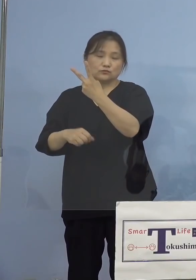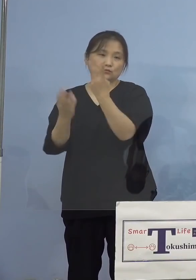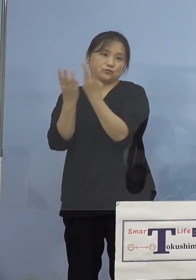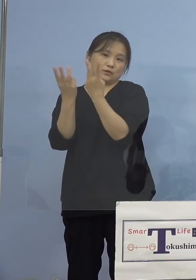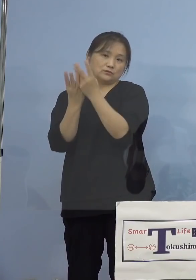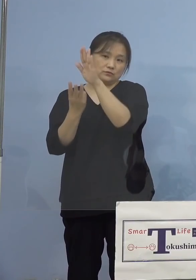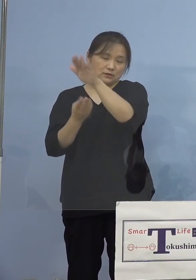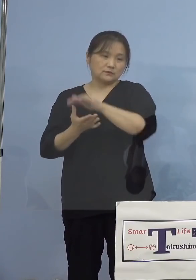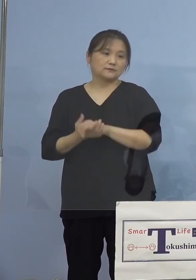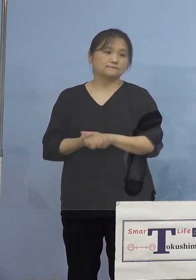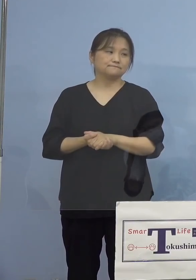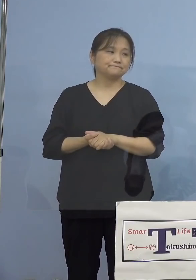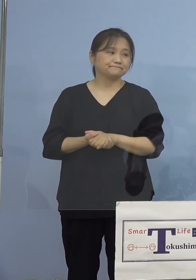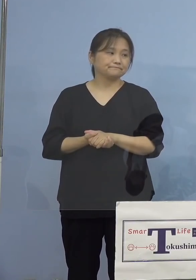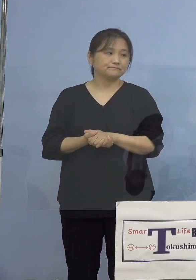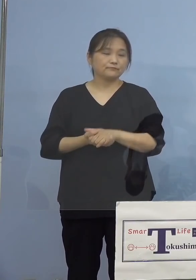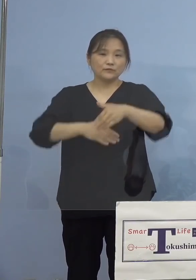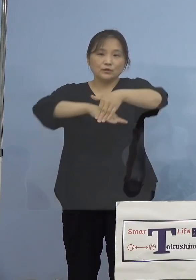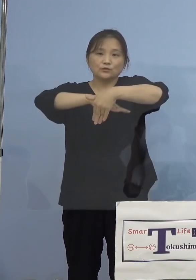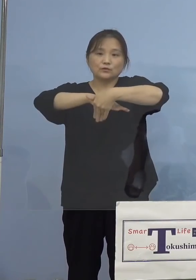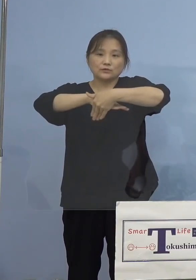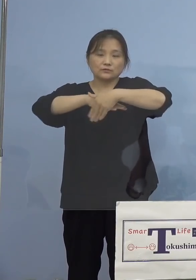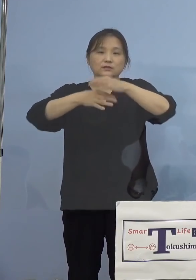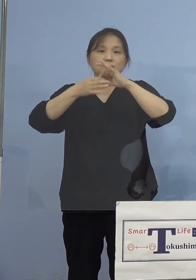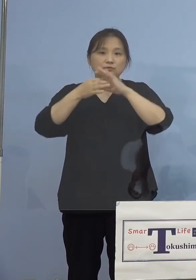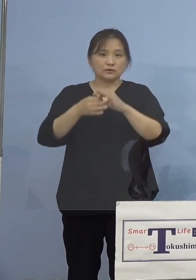そして受付につきましてはこちら